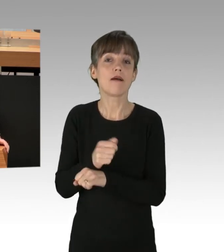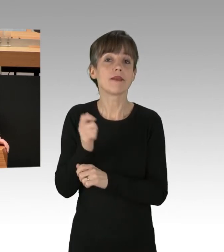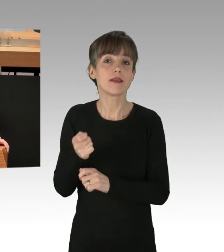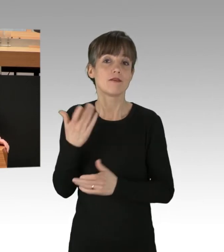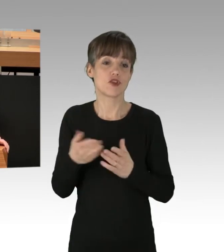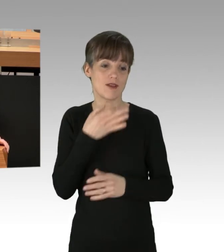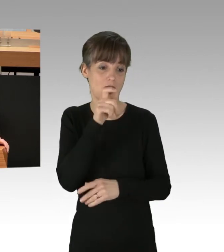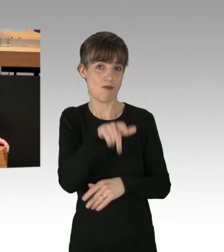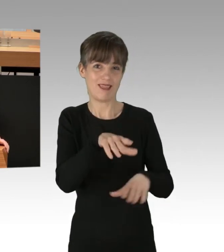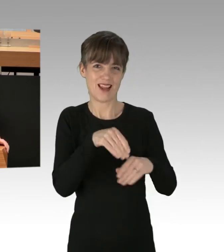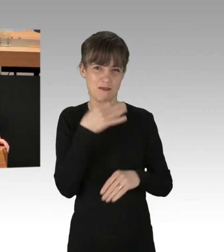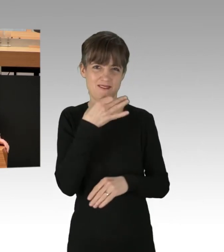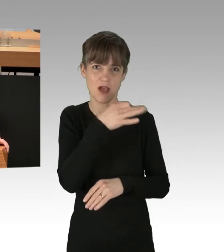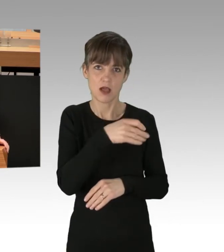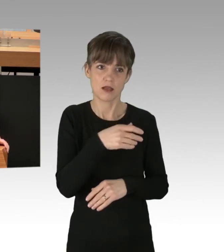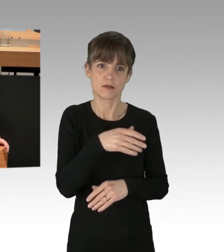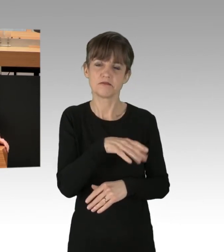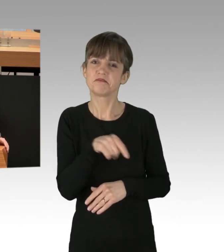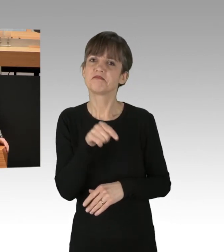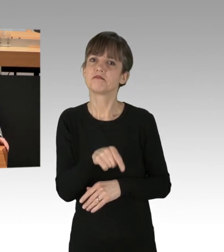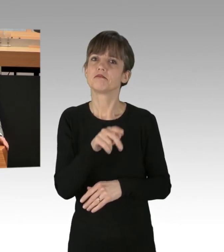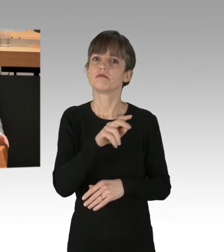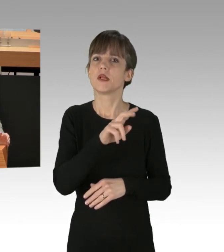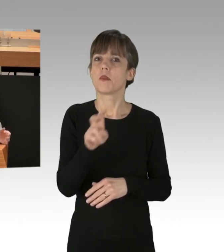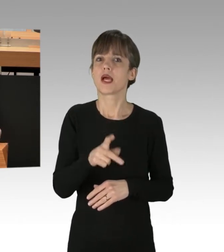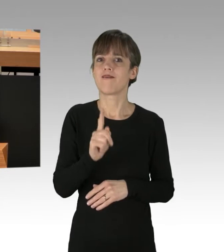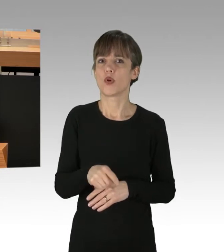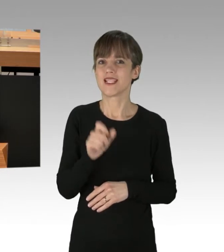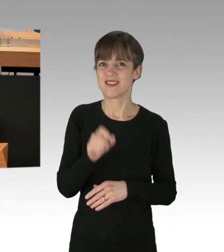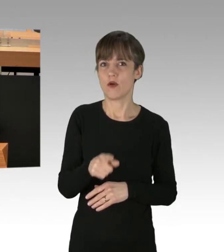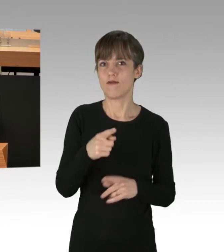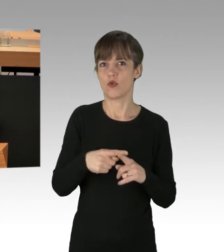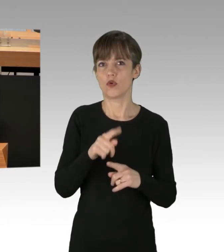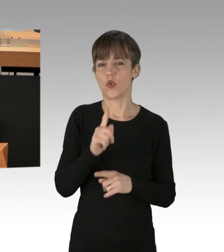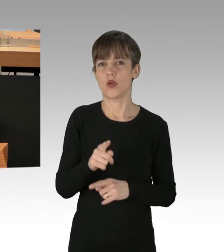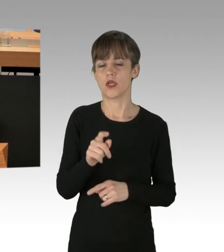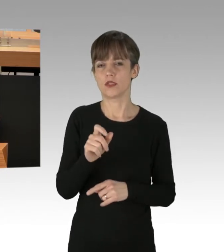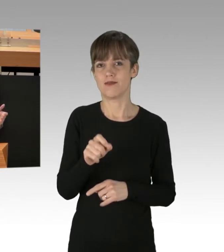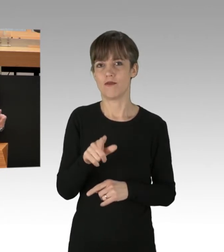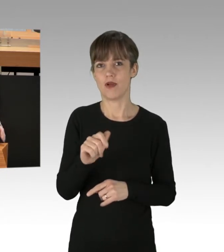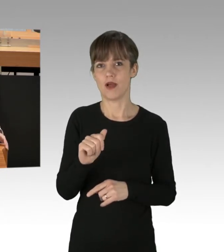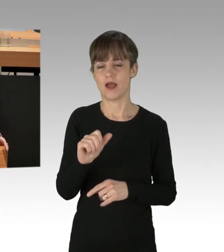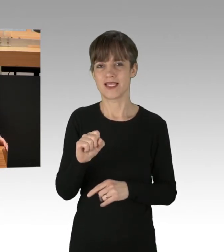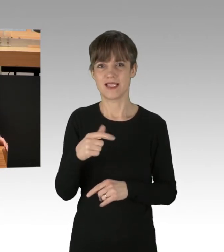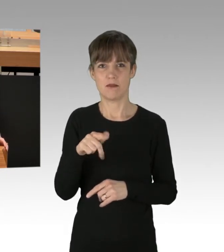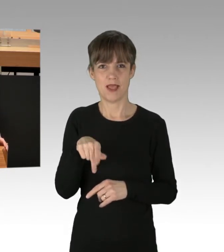welche der Haftgründe der § 112 und 112a StPO vorliegen und dann würde er kurz mit Ihnen durchgehen: